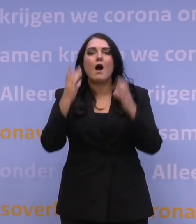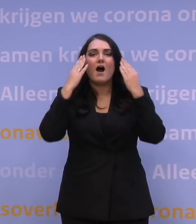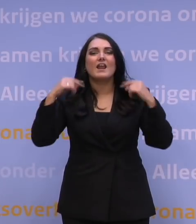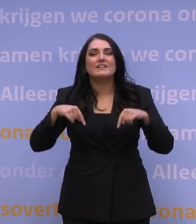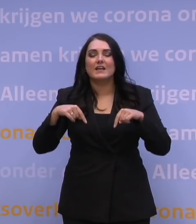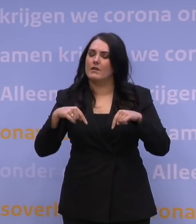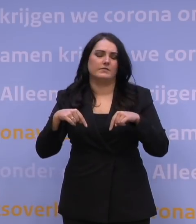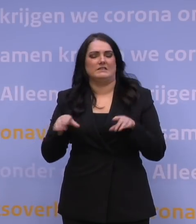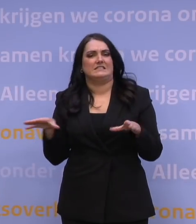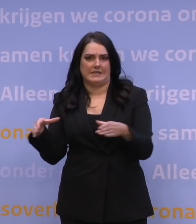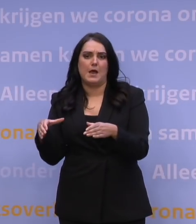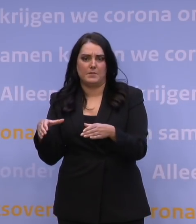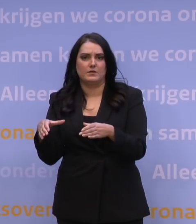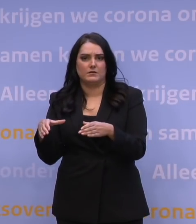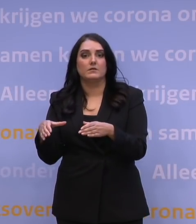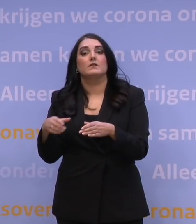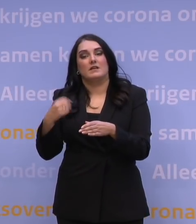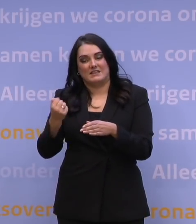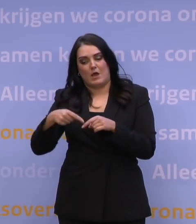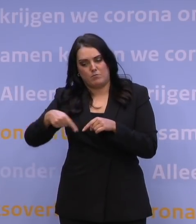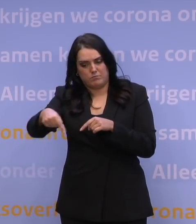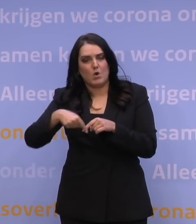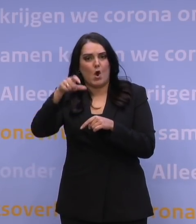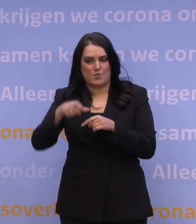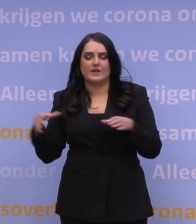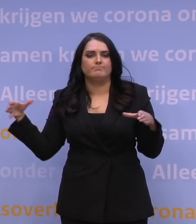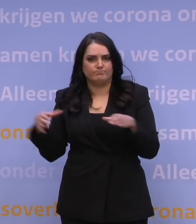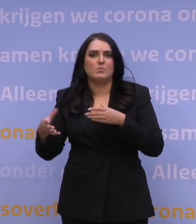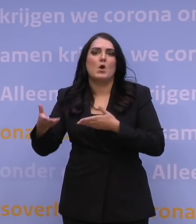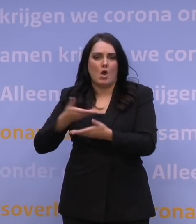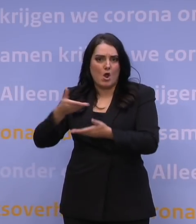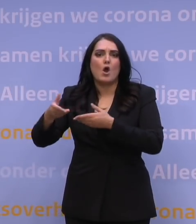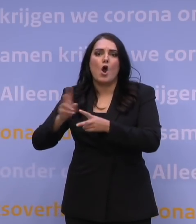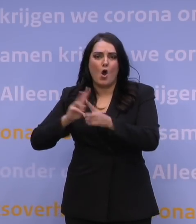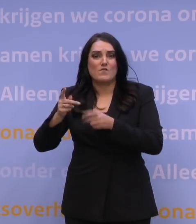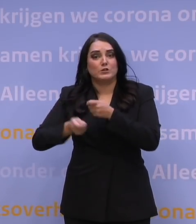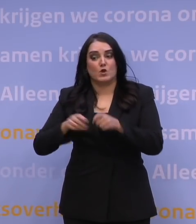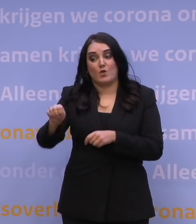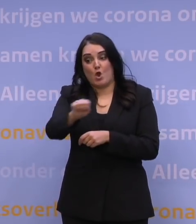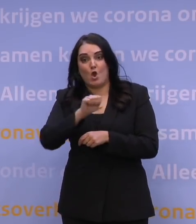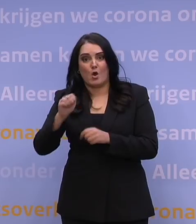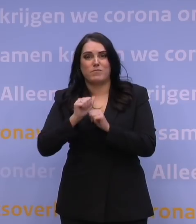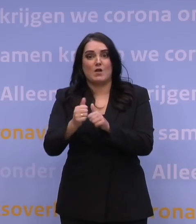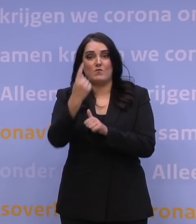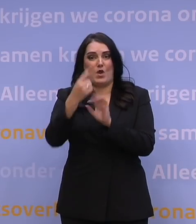Ook daarvoor hebben we de komende weken een aantal overleggen om te zorgen dat we daar als Europa weer op één lijn komen. Dan ten aanzien van de quarantaine,